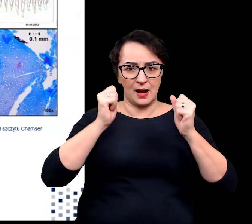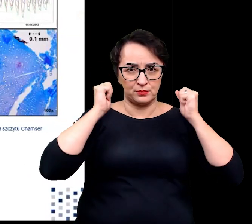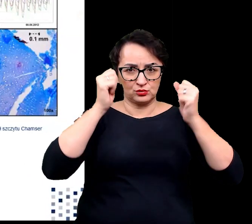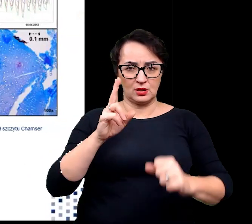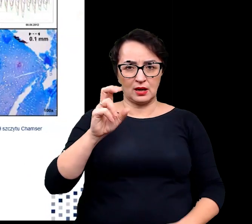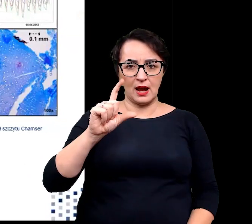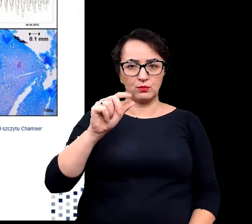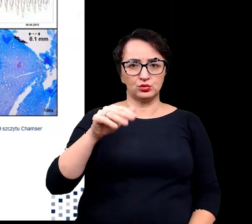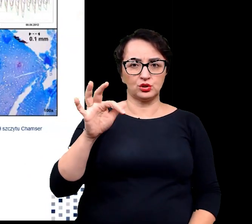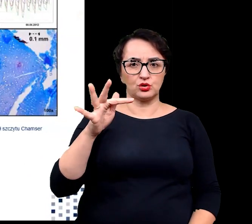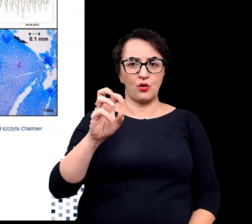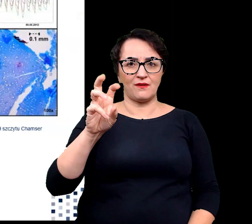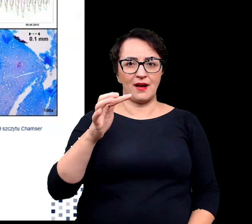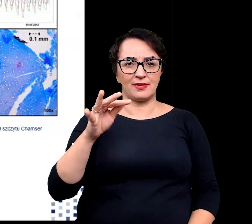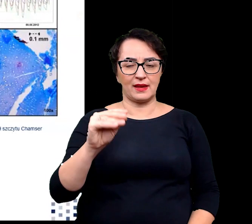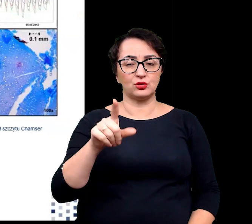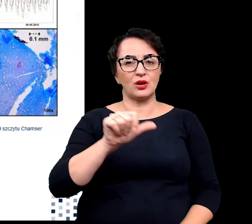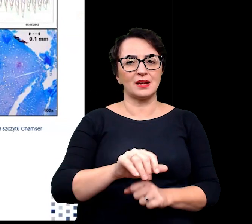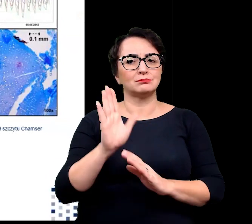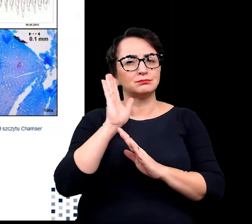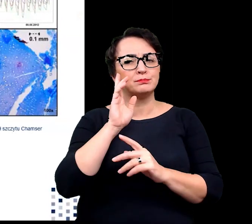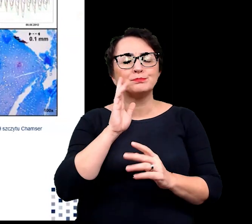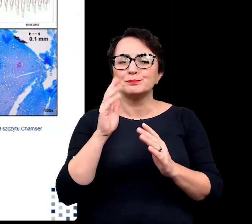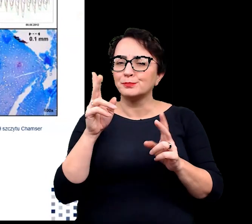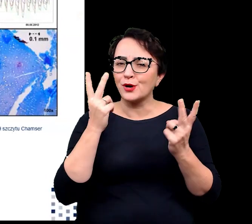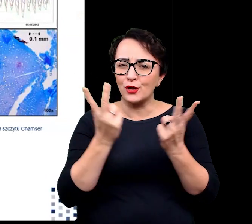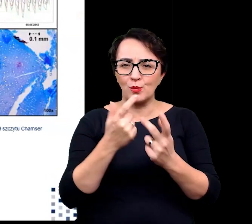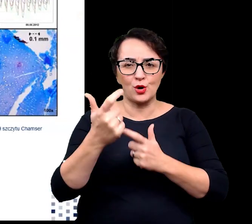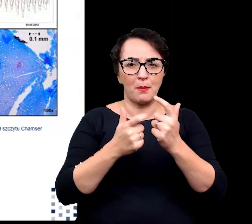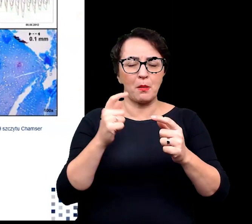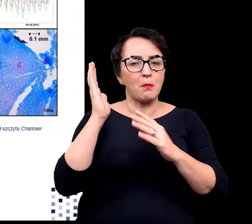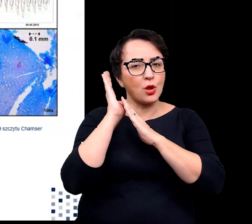One również tworzą architekturę poduszki zapewniającą im warunki do wzrostu.